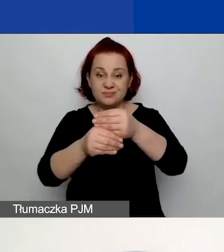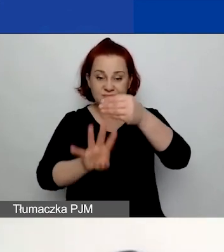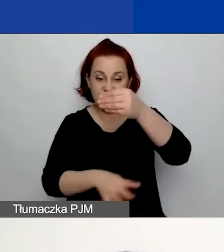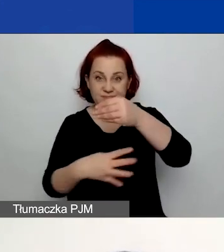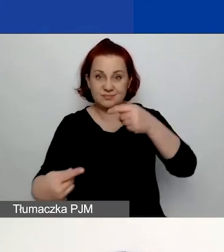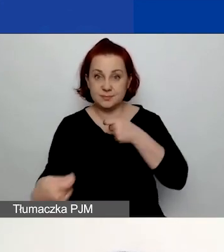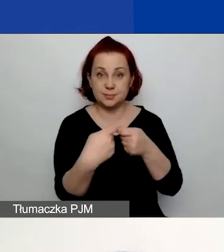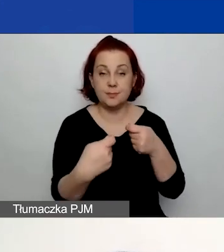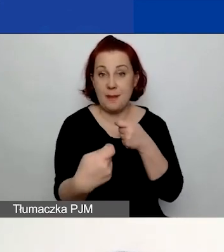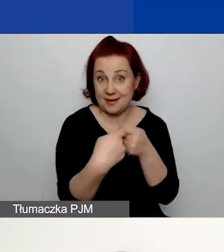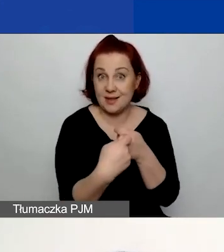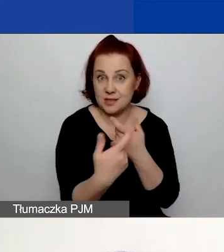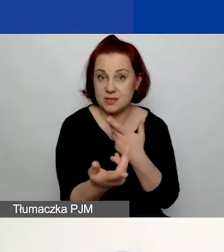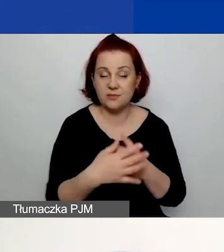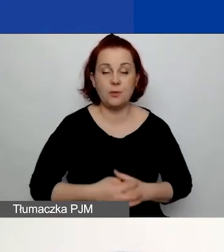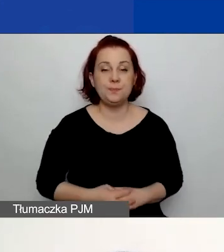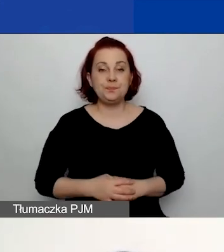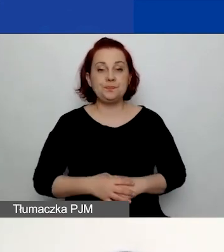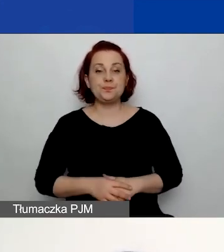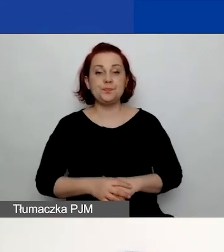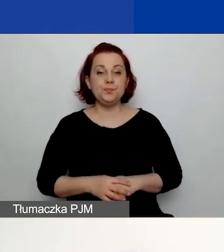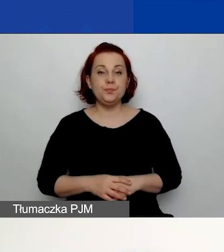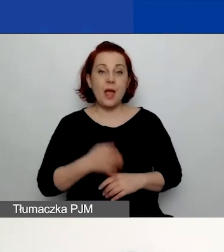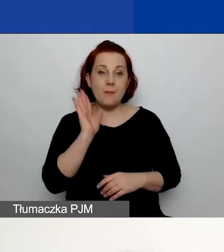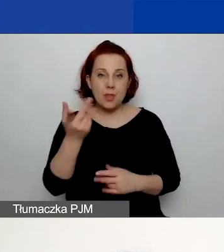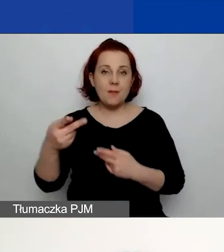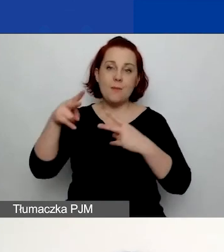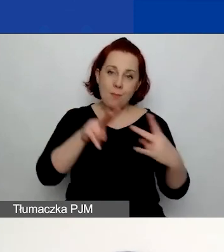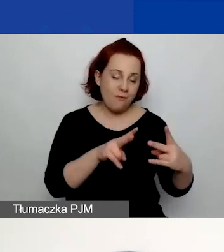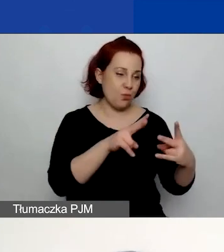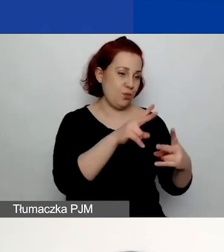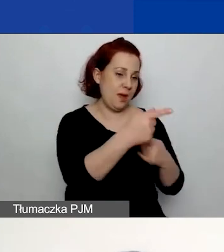Wracając później do partnerów, wypełniając ich dane,